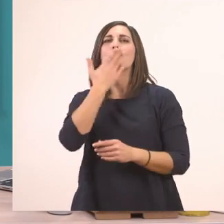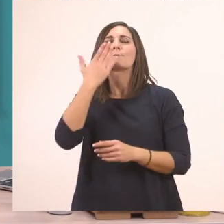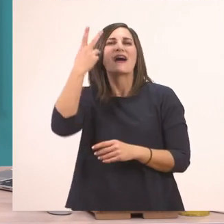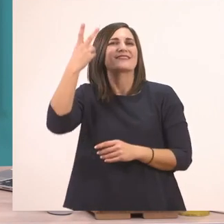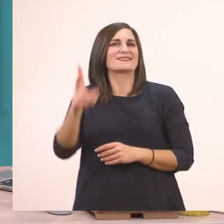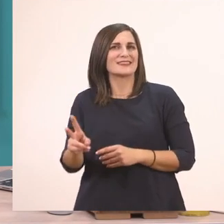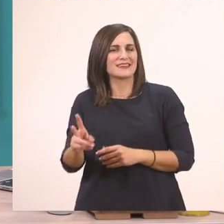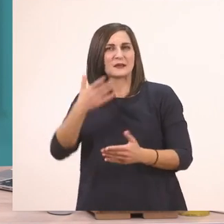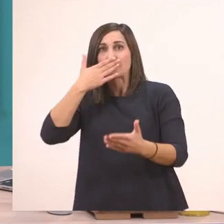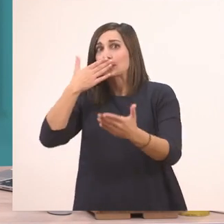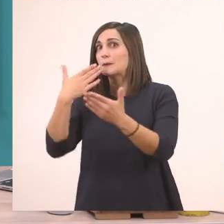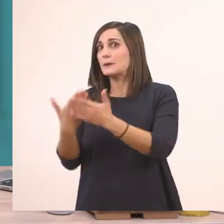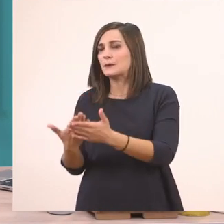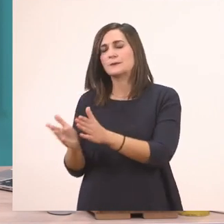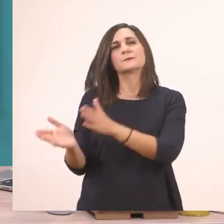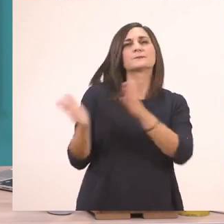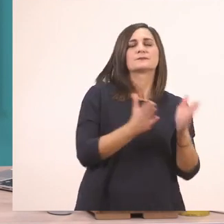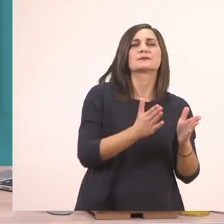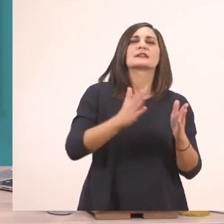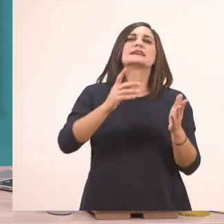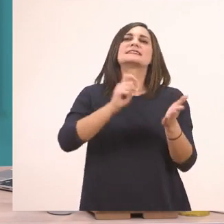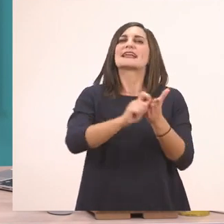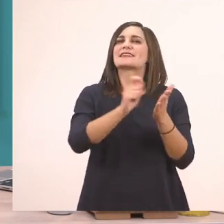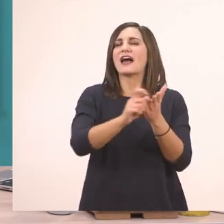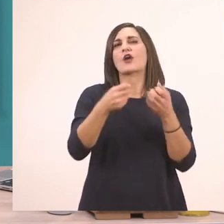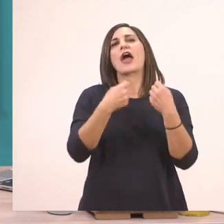θα πάμε στο Τετράδιο Εργασιών. Στο λεπτό.